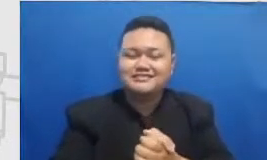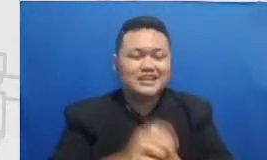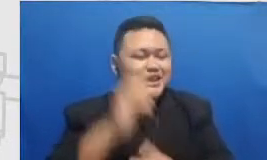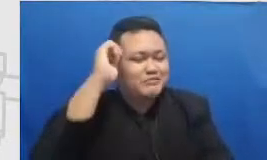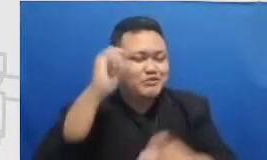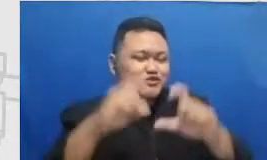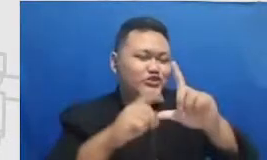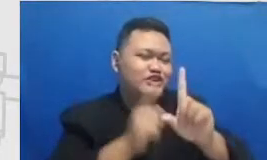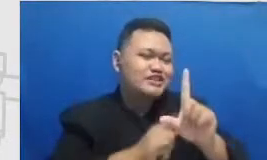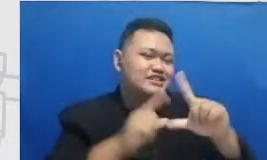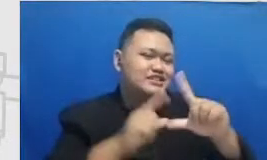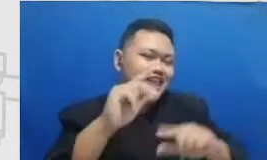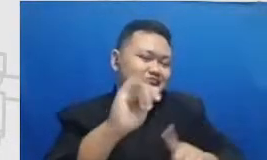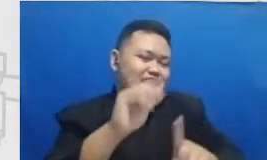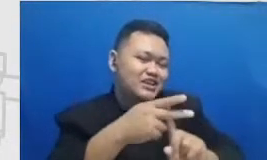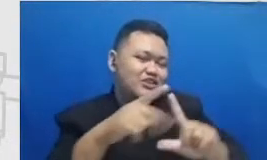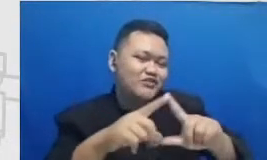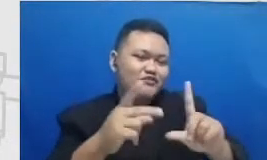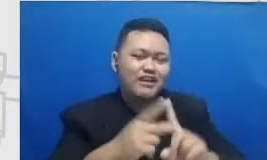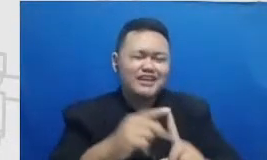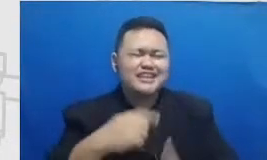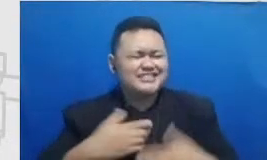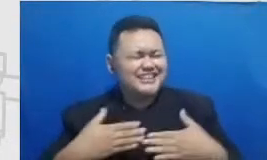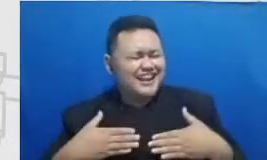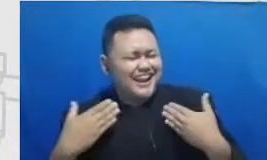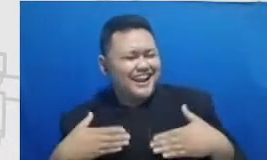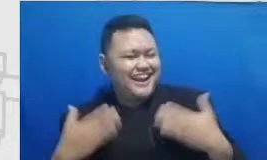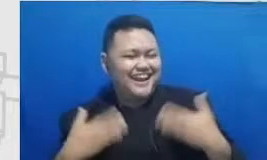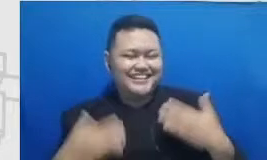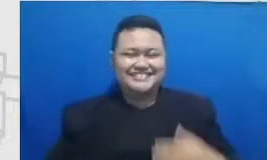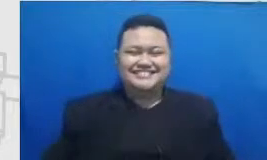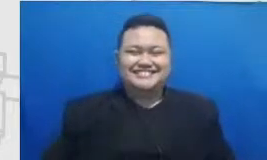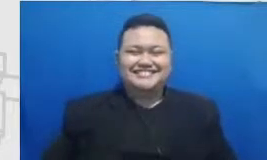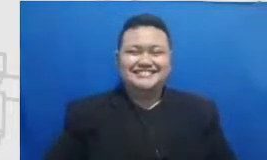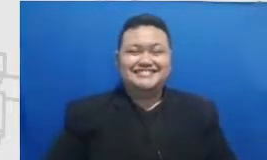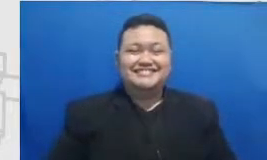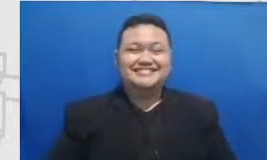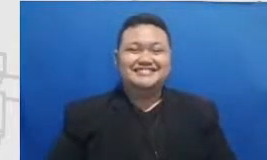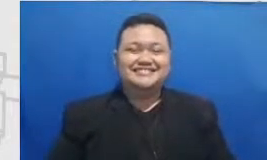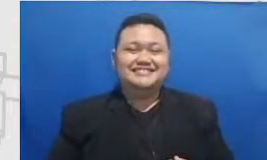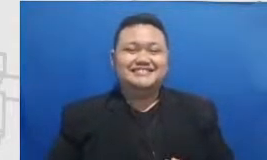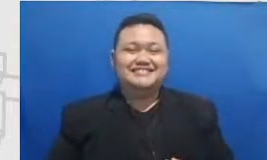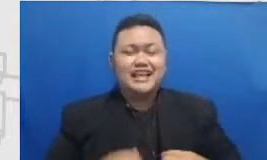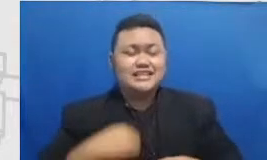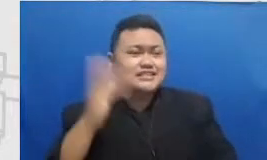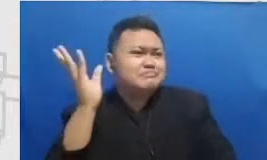selalu ada senang banget Cukup aku aku selalu kalau setelah mendengarkan catatan Najwa di